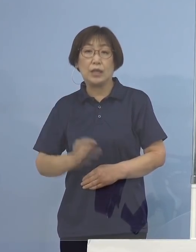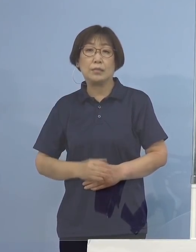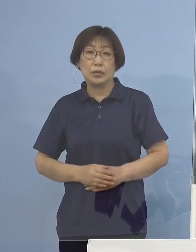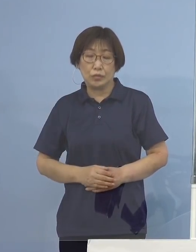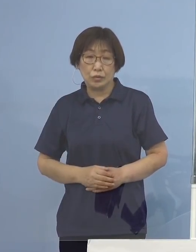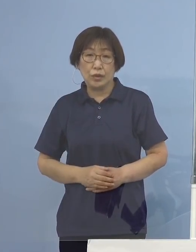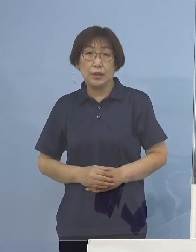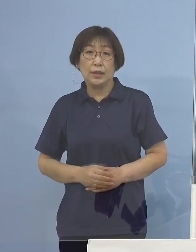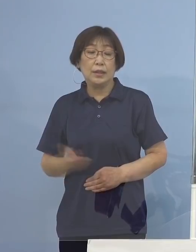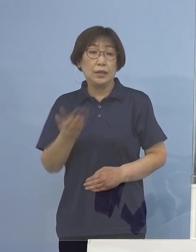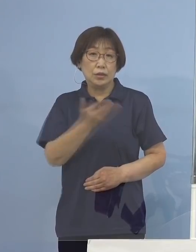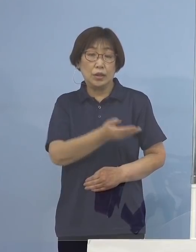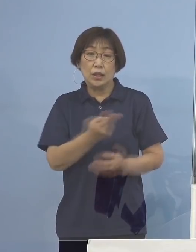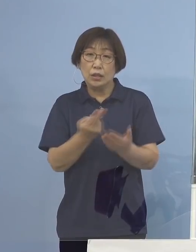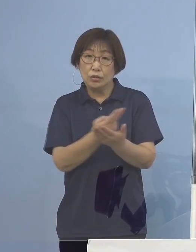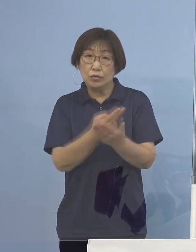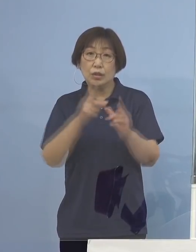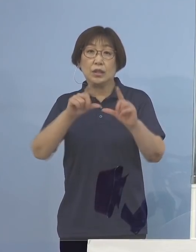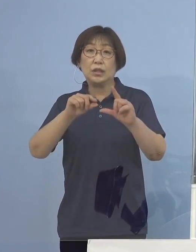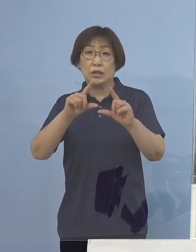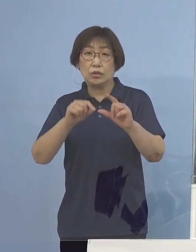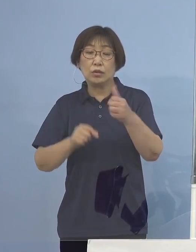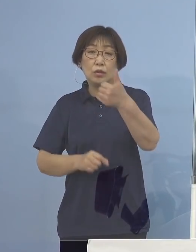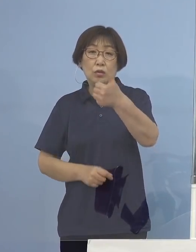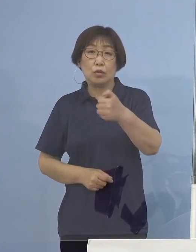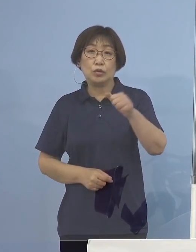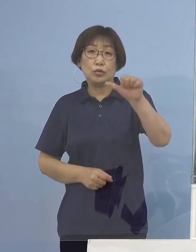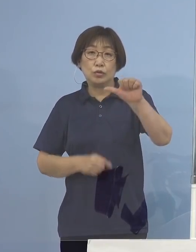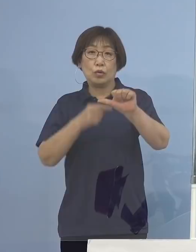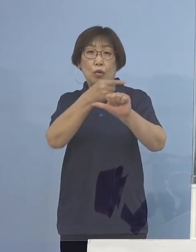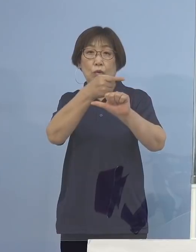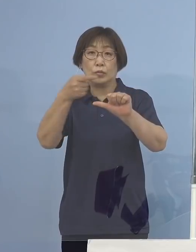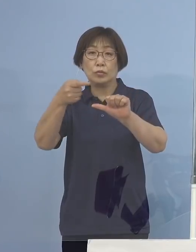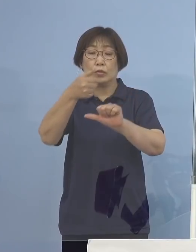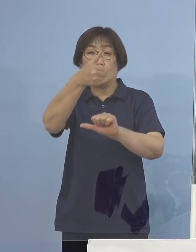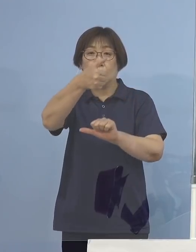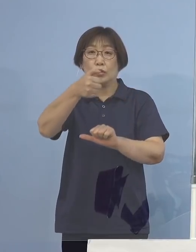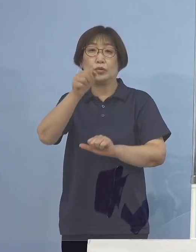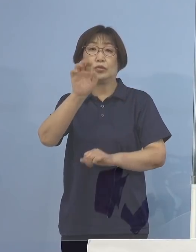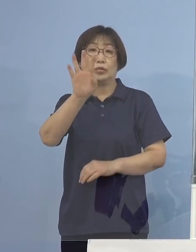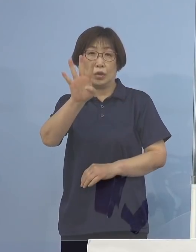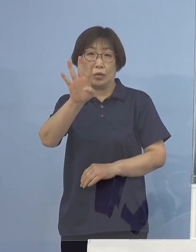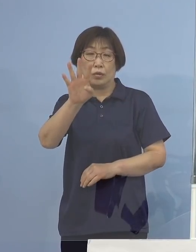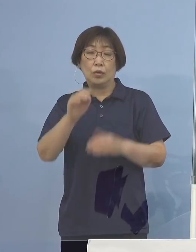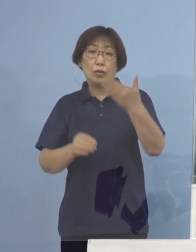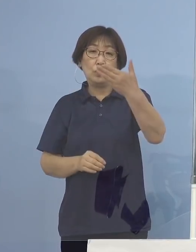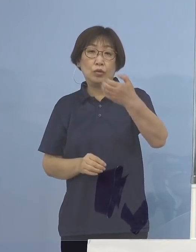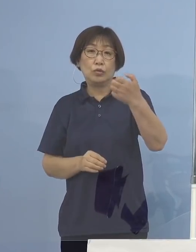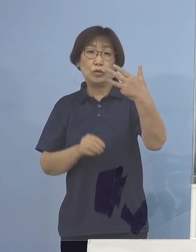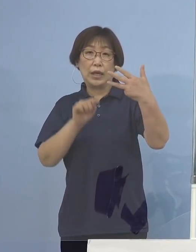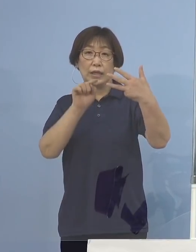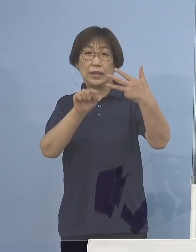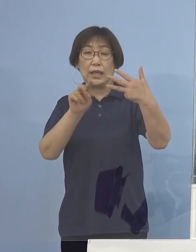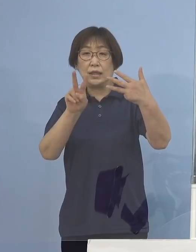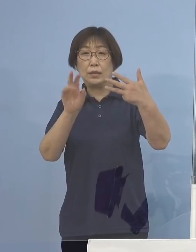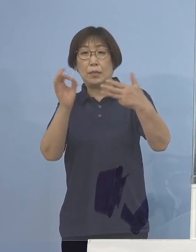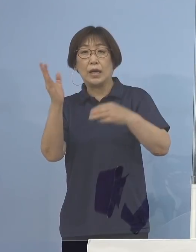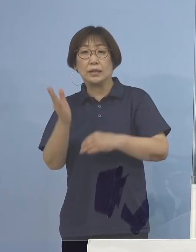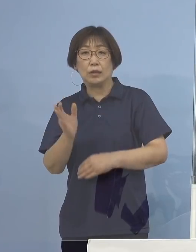次に入院率55分の54 98.2パーセント となります